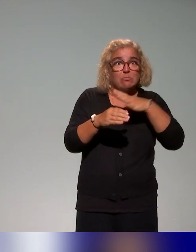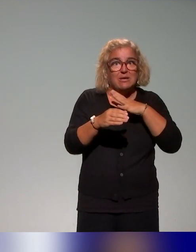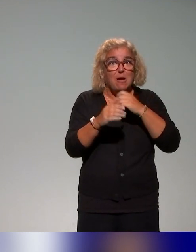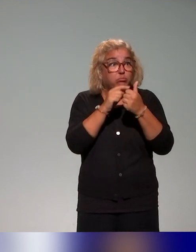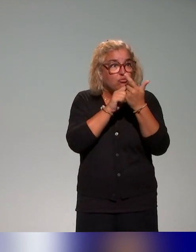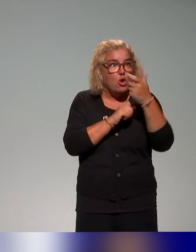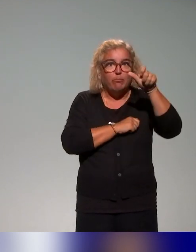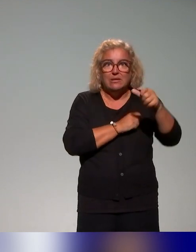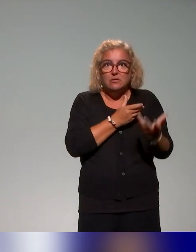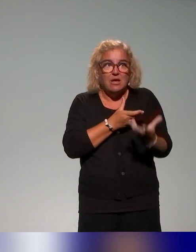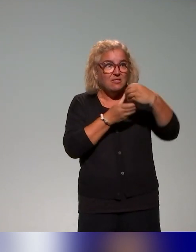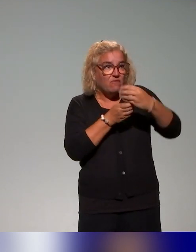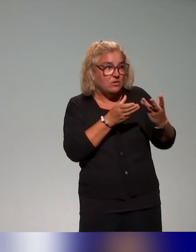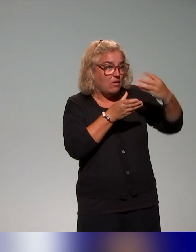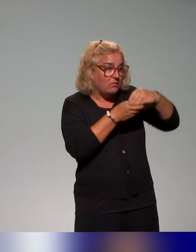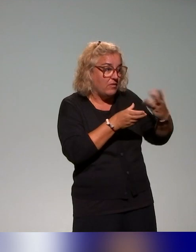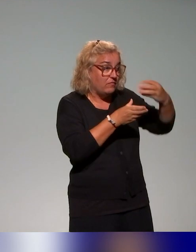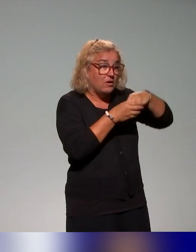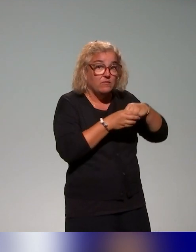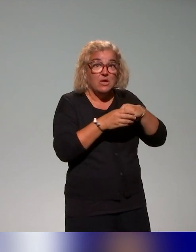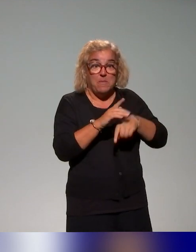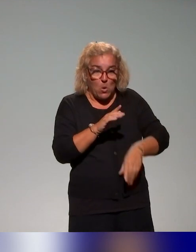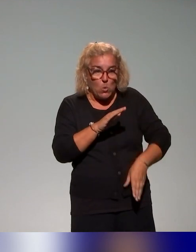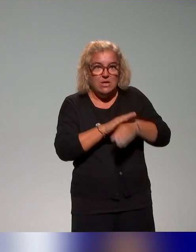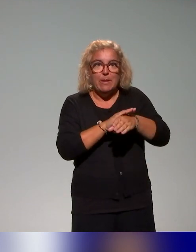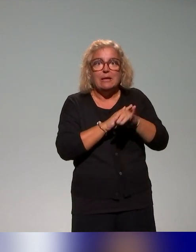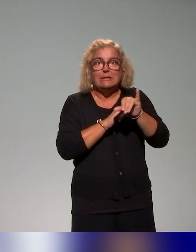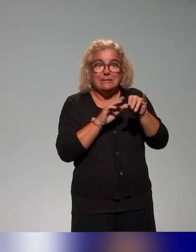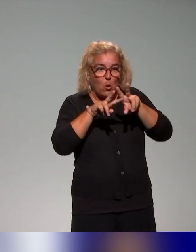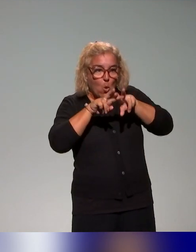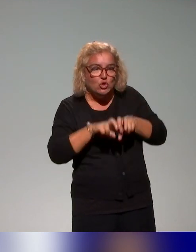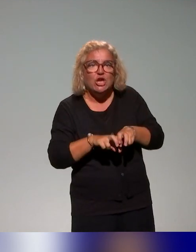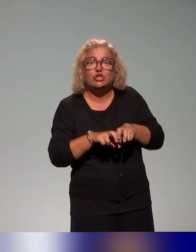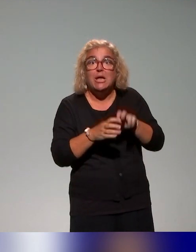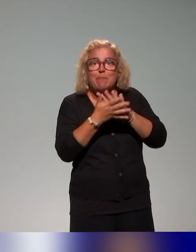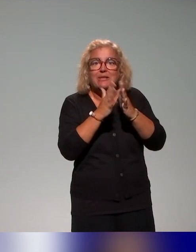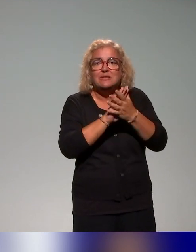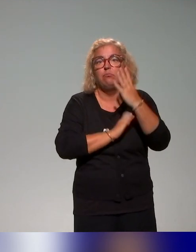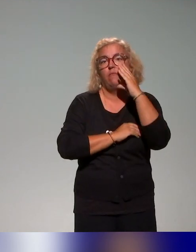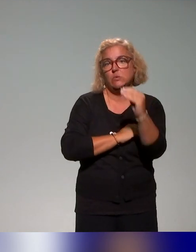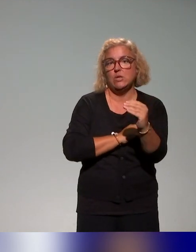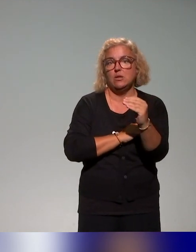donner finalement des lunettes via la recherche – sur leurs pratiques et autour des principes liés à l'approche inclusive.